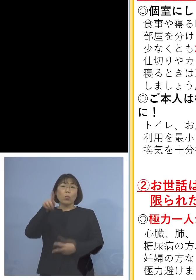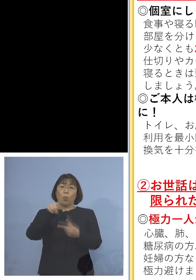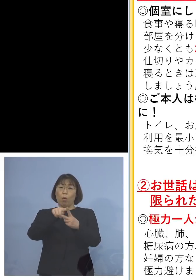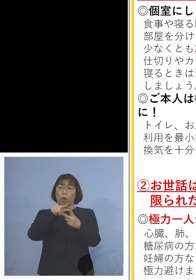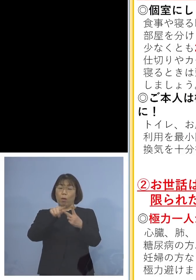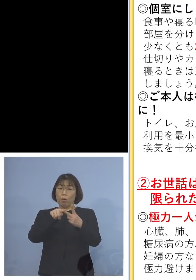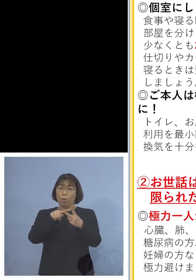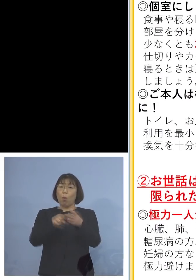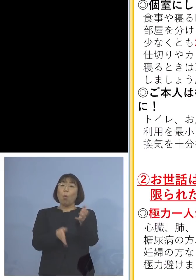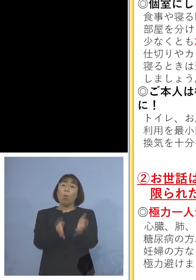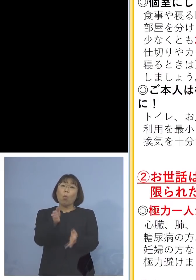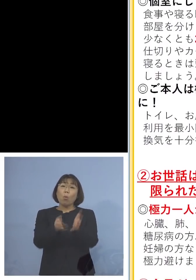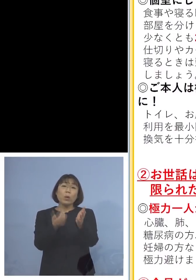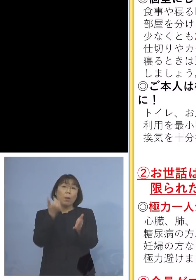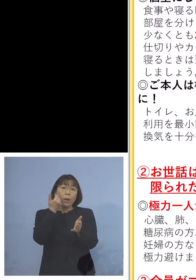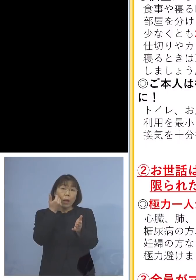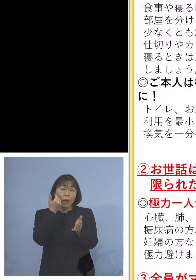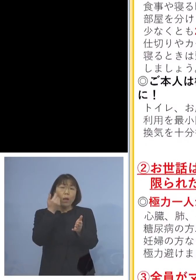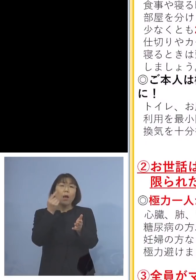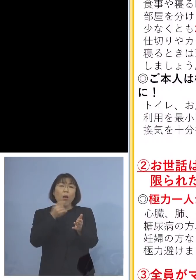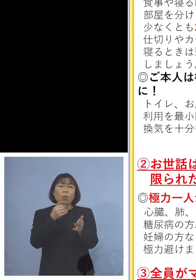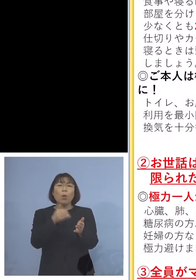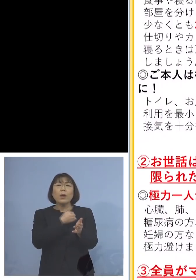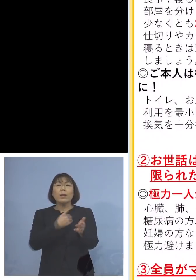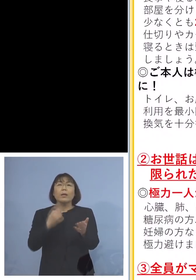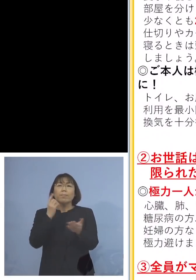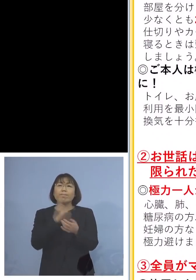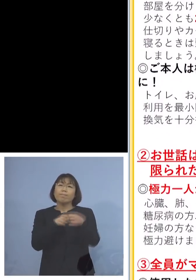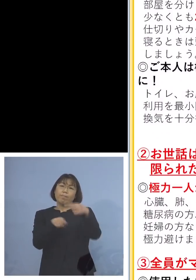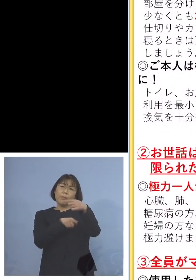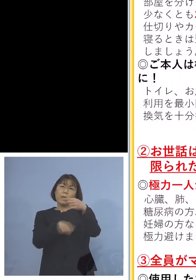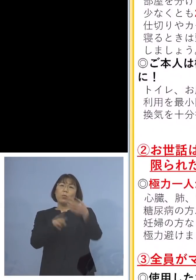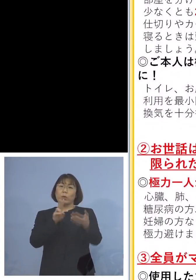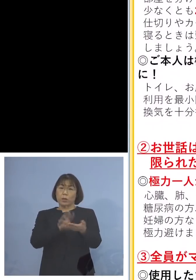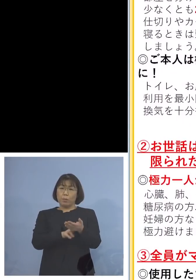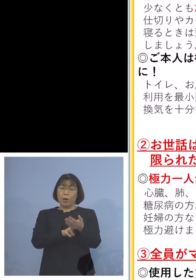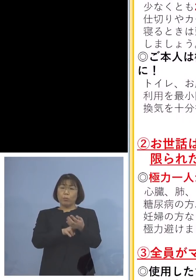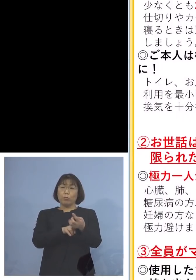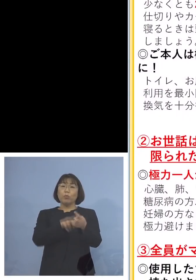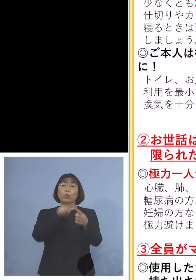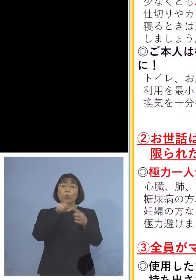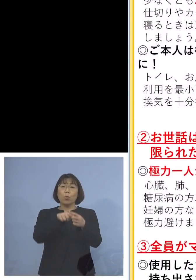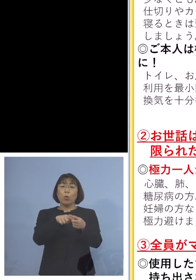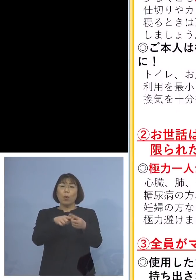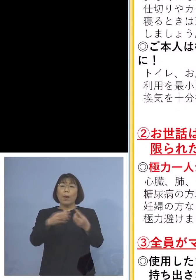お世話係は出来る限りお1人に そしてその方が感染防止対策を